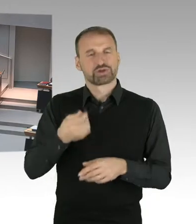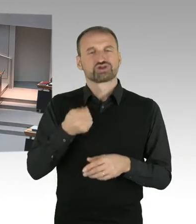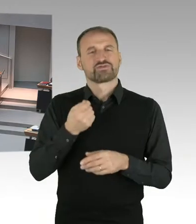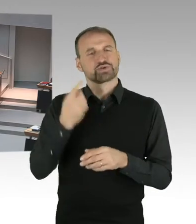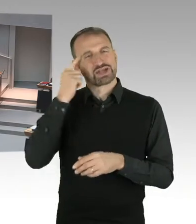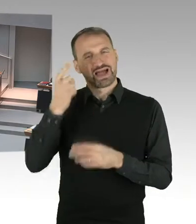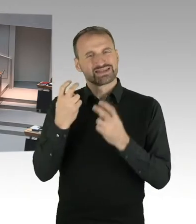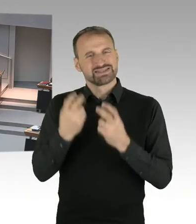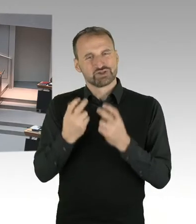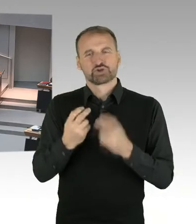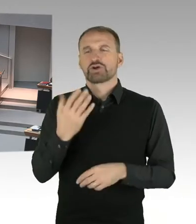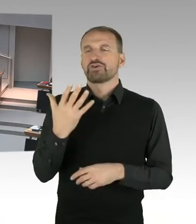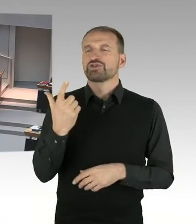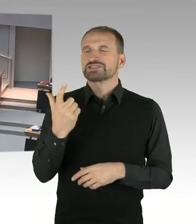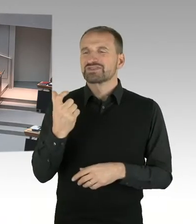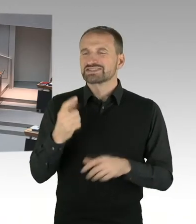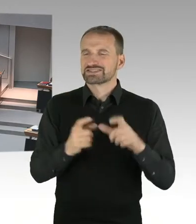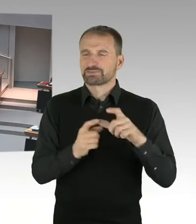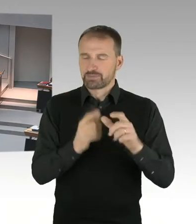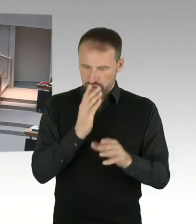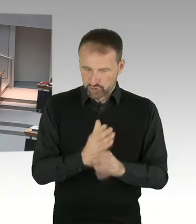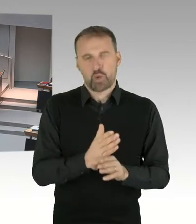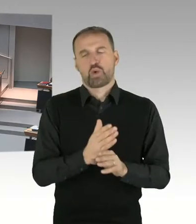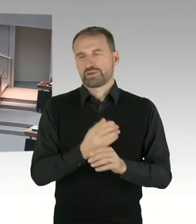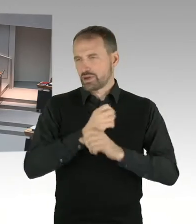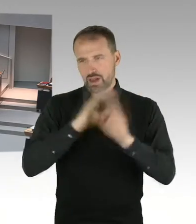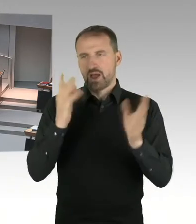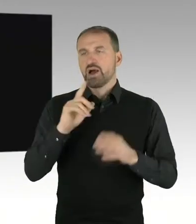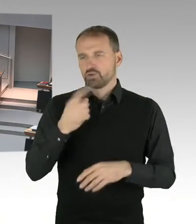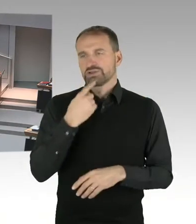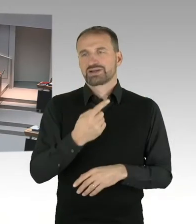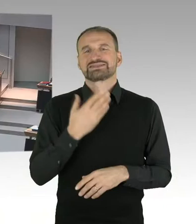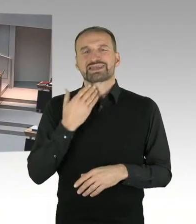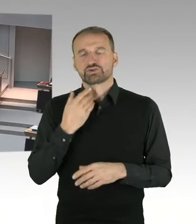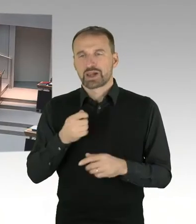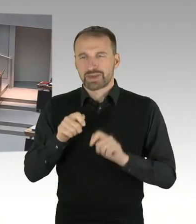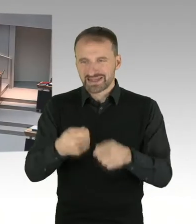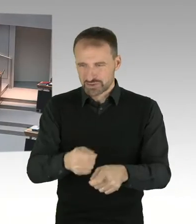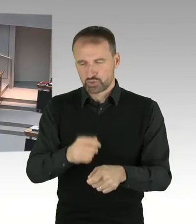in der Gedenkstätte sind ein wesentlicher und ein entscheidender Aspekt dessen, was ich vorhin als mangelnde Führungskultur